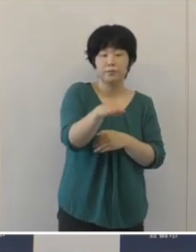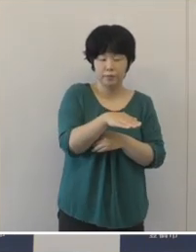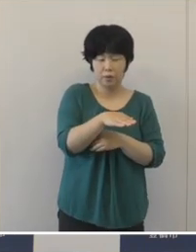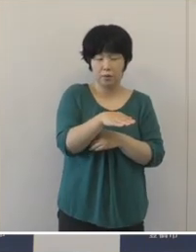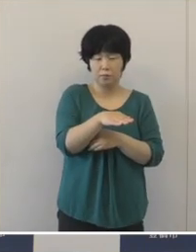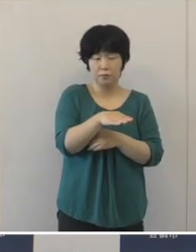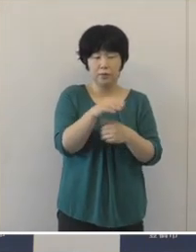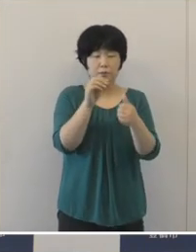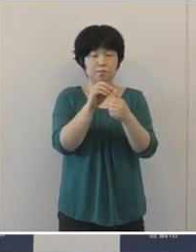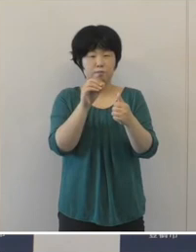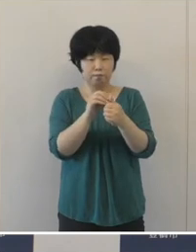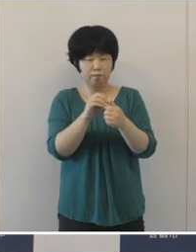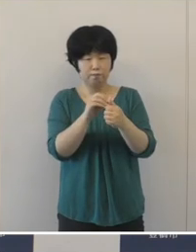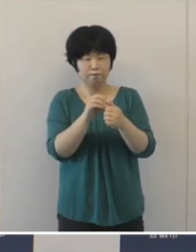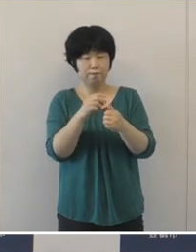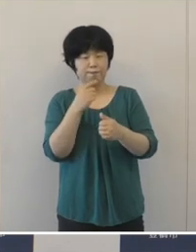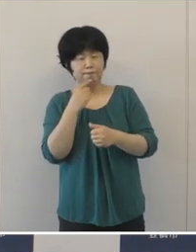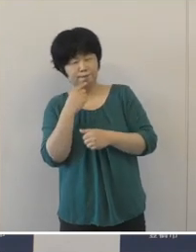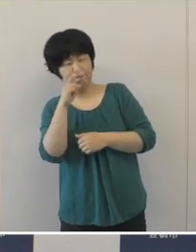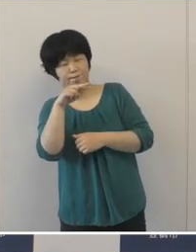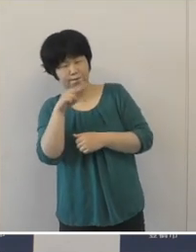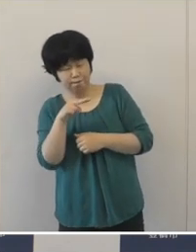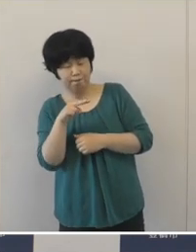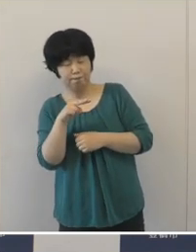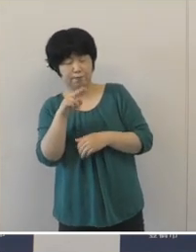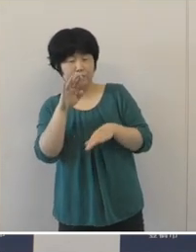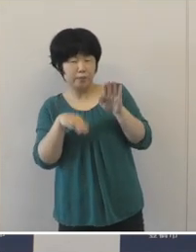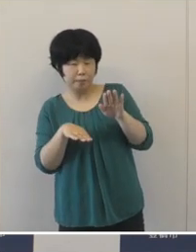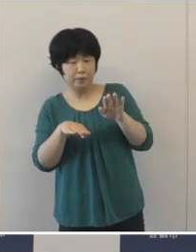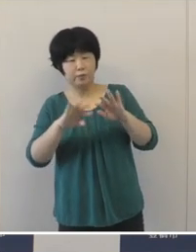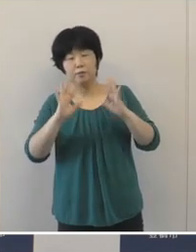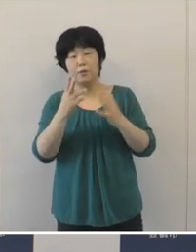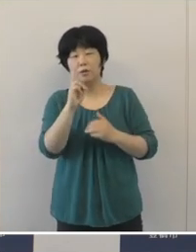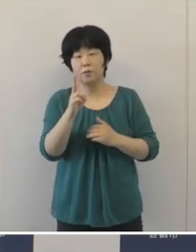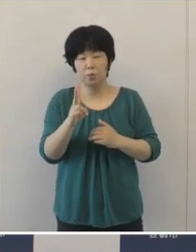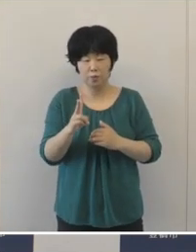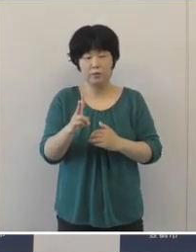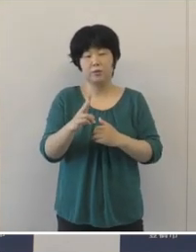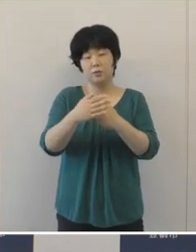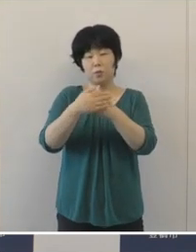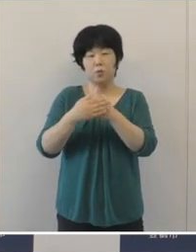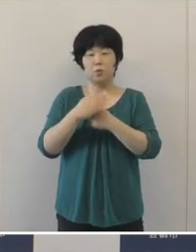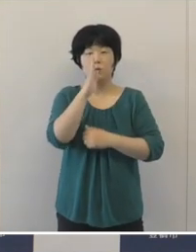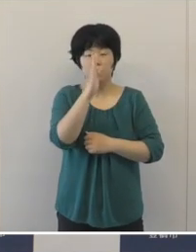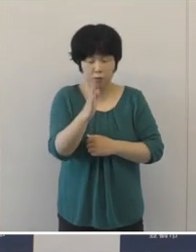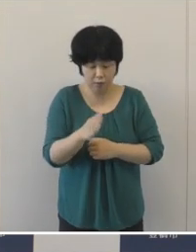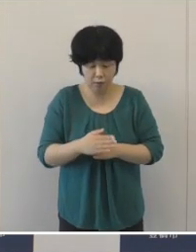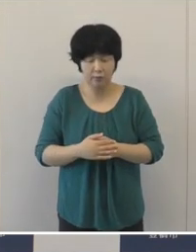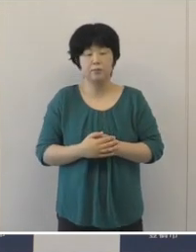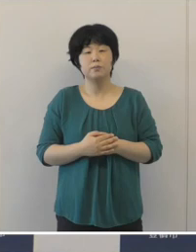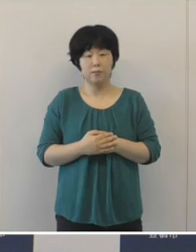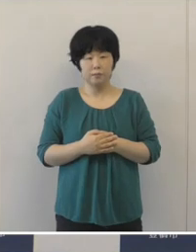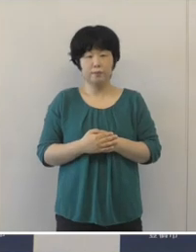誹謗・中傷や差別的な対応のないよう 重ねてご協力をお願い申し上げたいと思います。